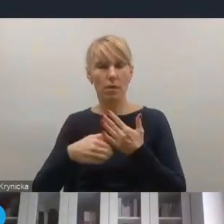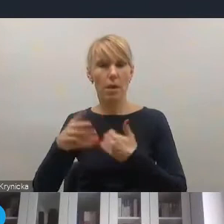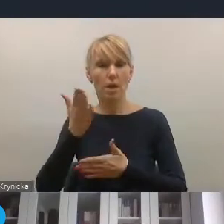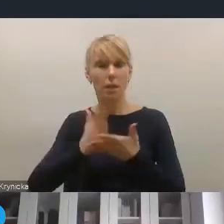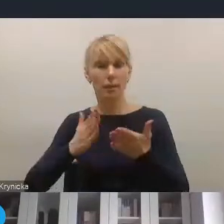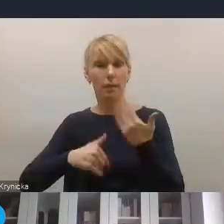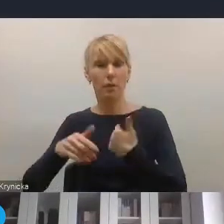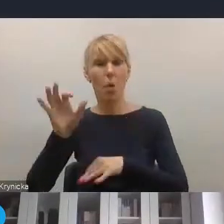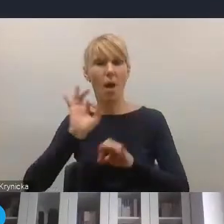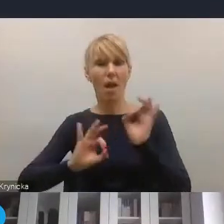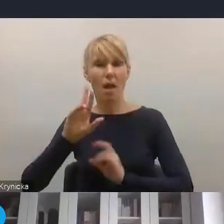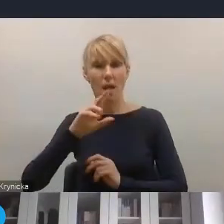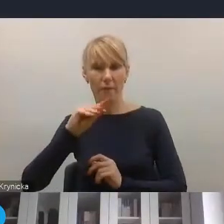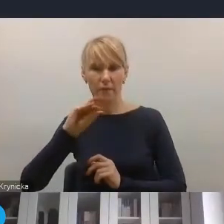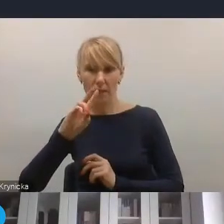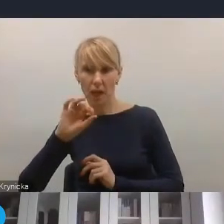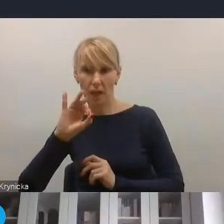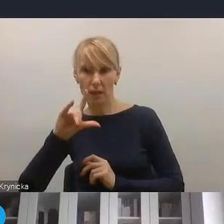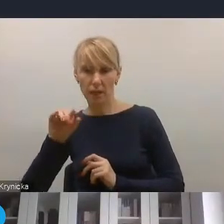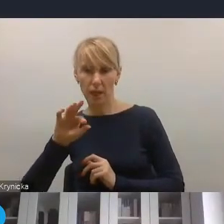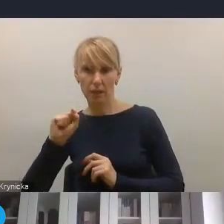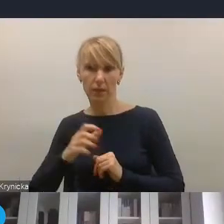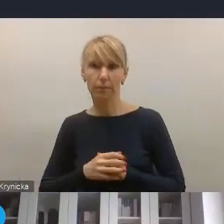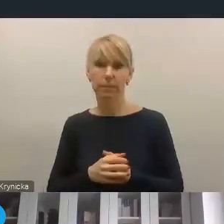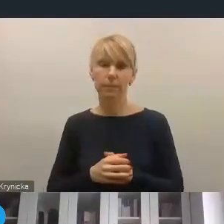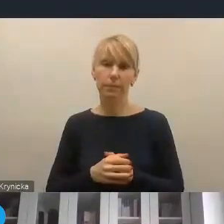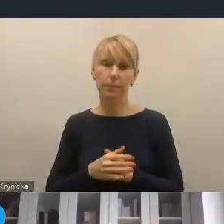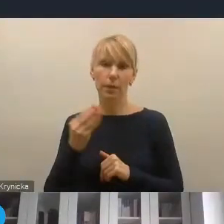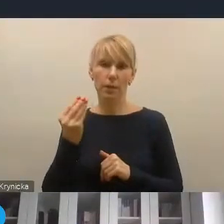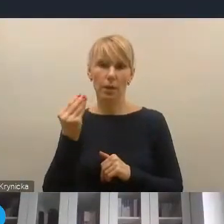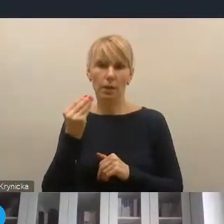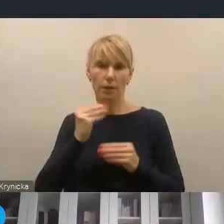także pilotażowych, w jeszcze większym znaczeniu